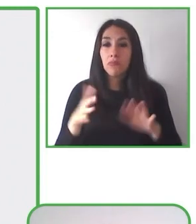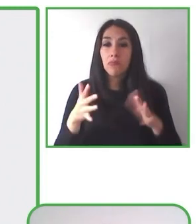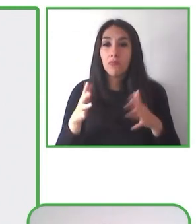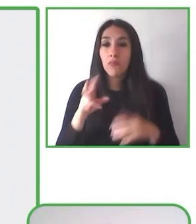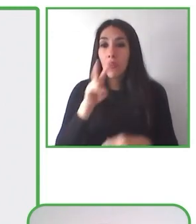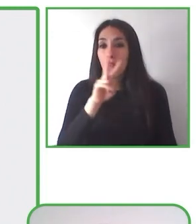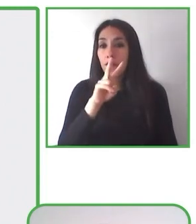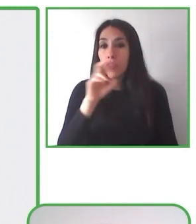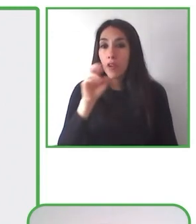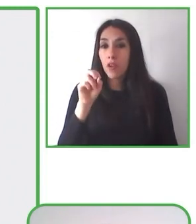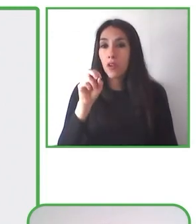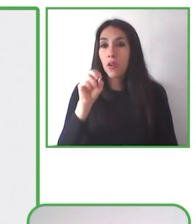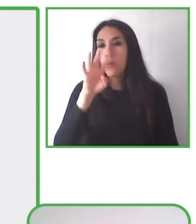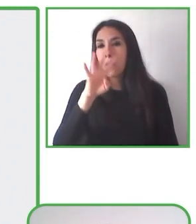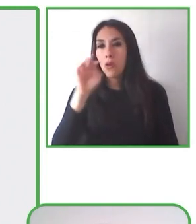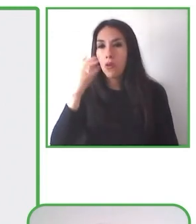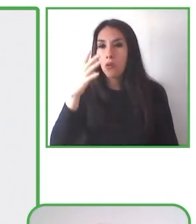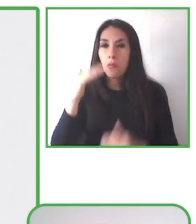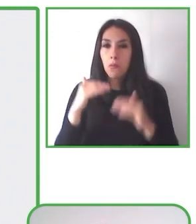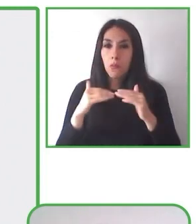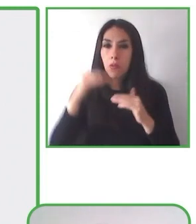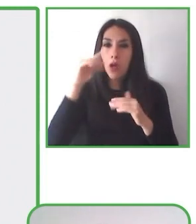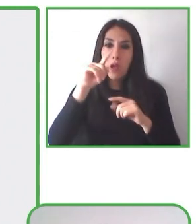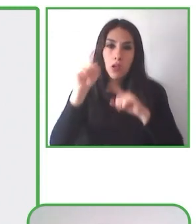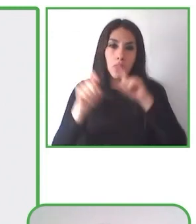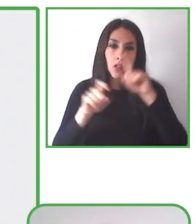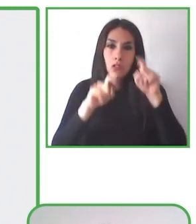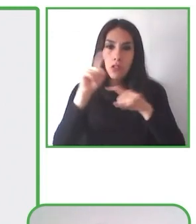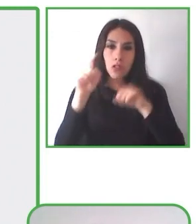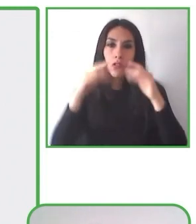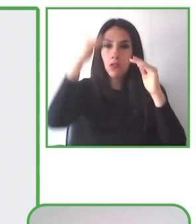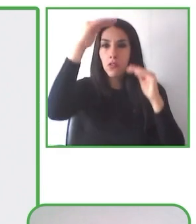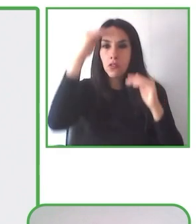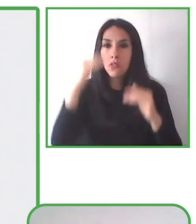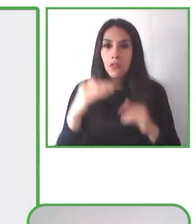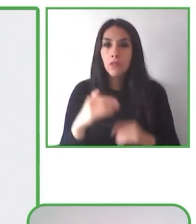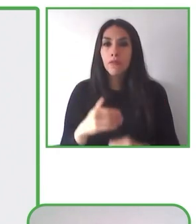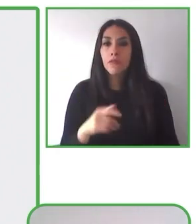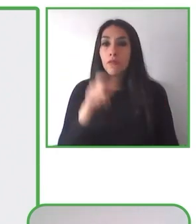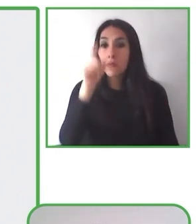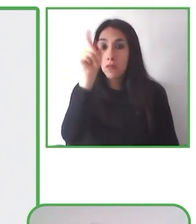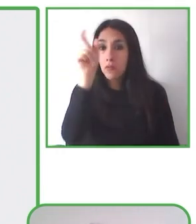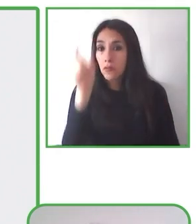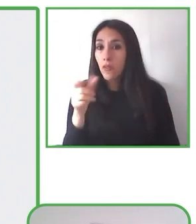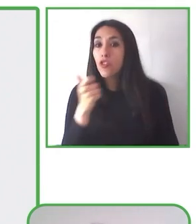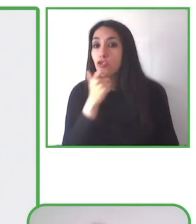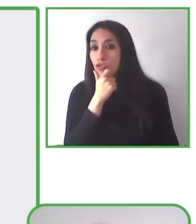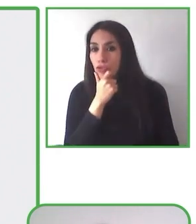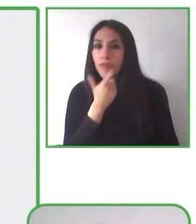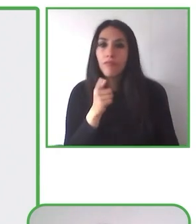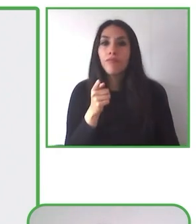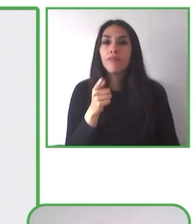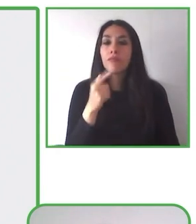cómoda experiencia de contemplar y apreciar la naturaleza junto a personas con movilidad